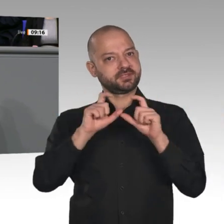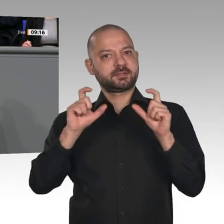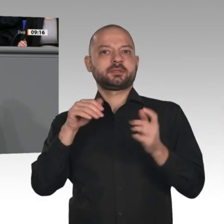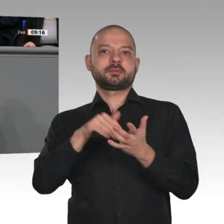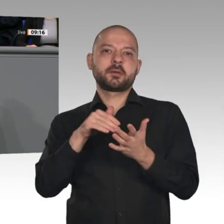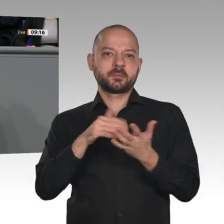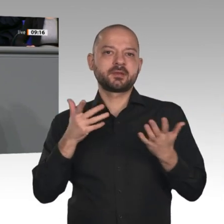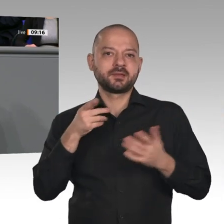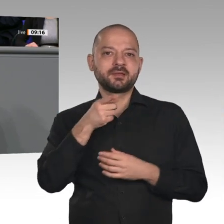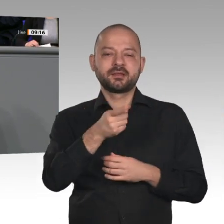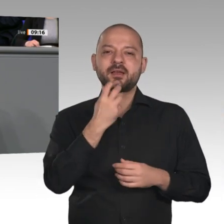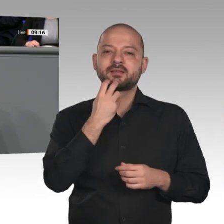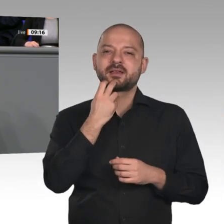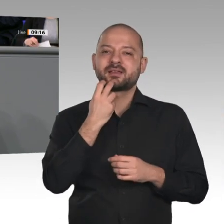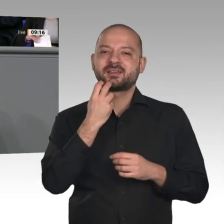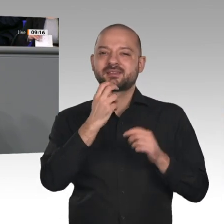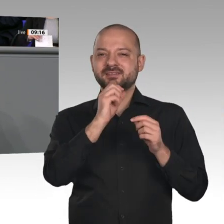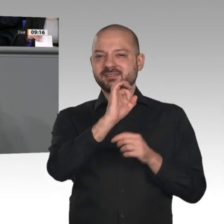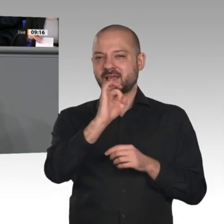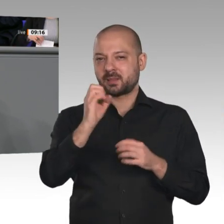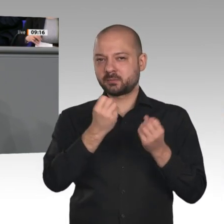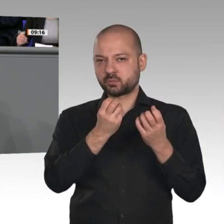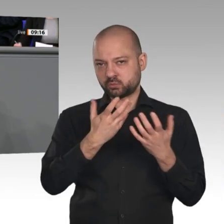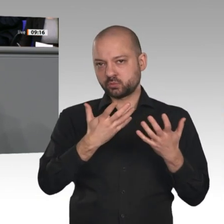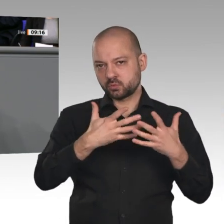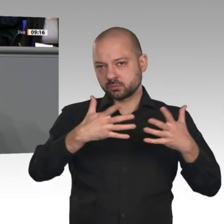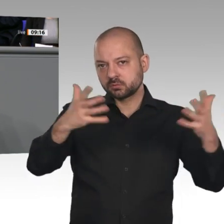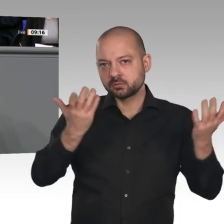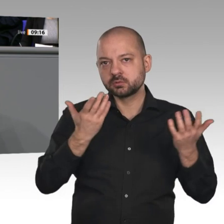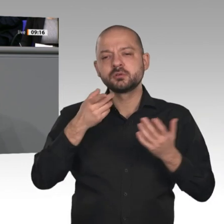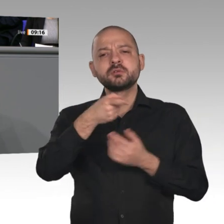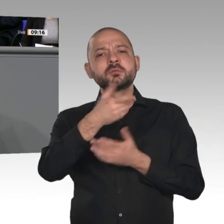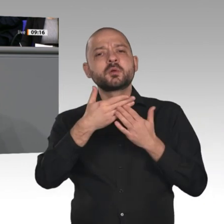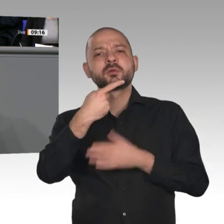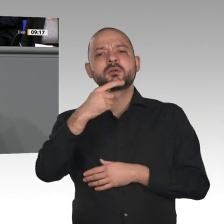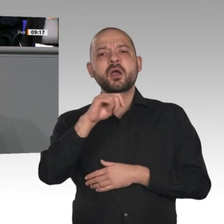schaffen soll, dafür gesorgt, dass wir im Bereich der Datenverarbeitung vorankommen